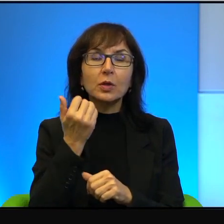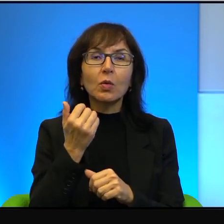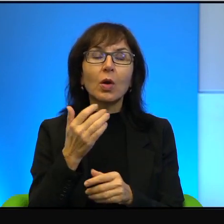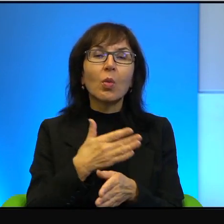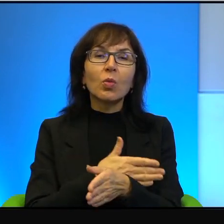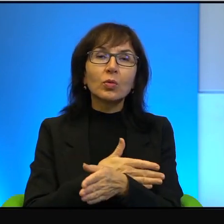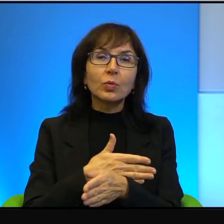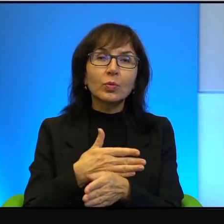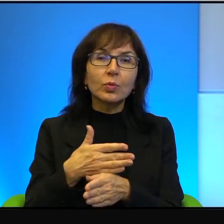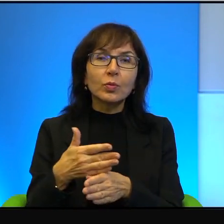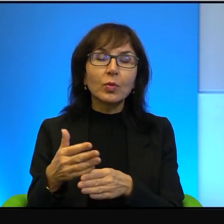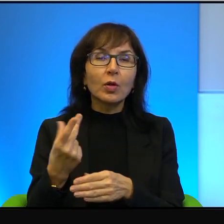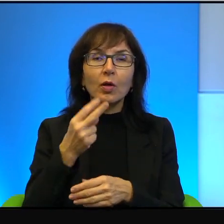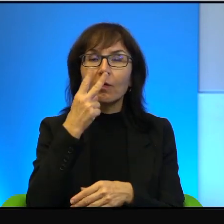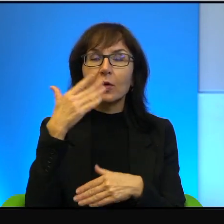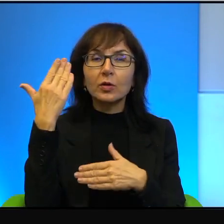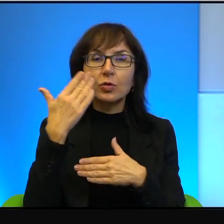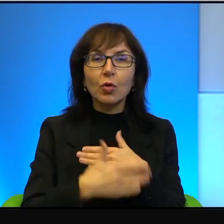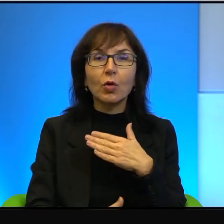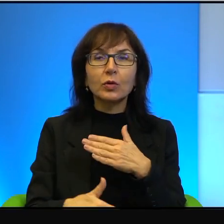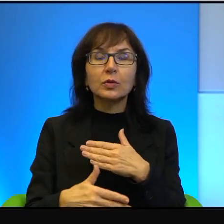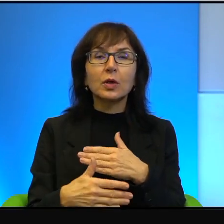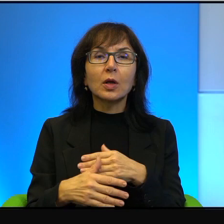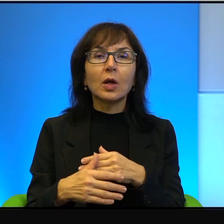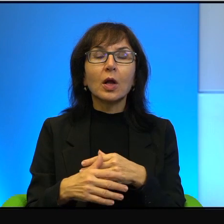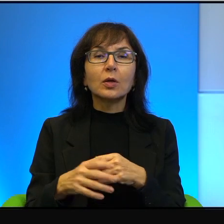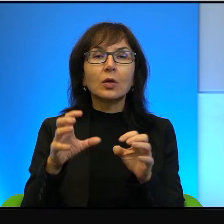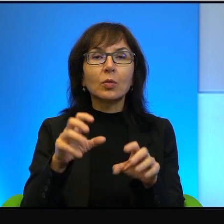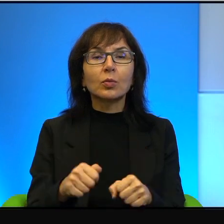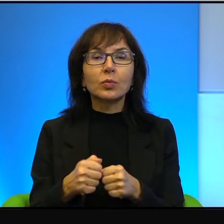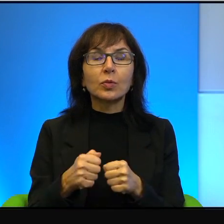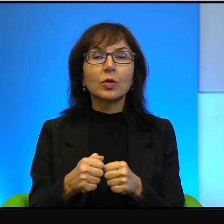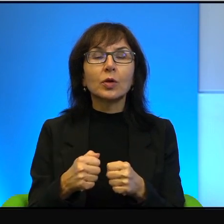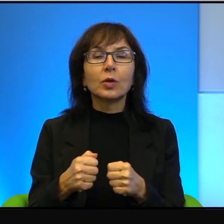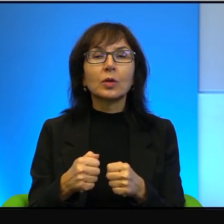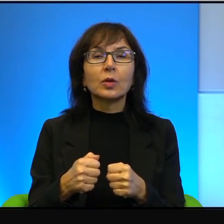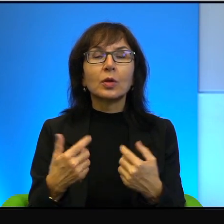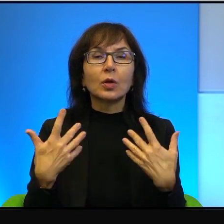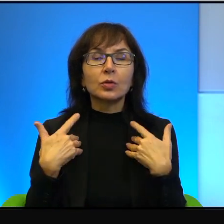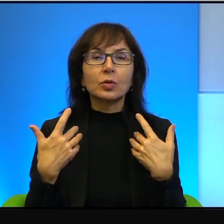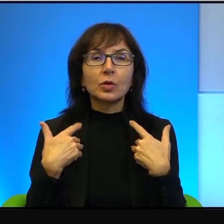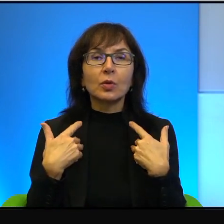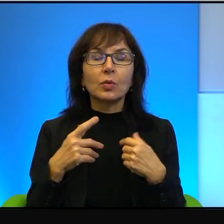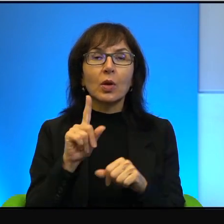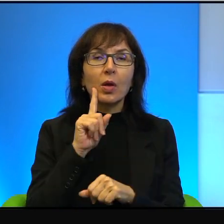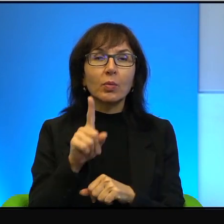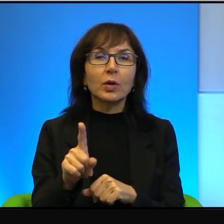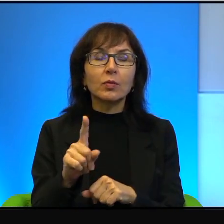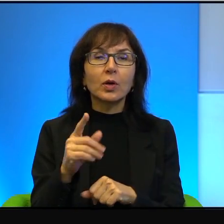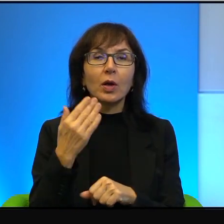nie widać tej okupacji. Żyją na naprawdę bardzo przyzwoitym,